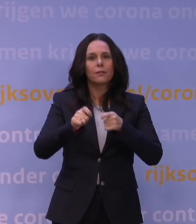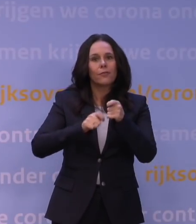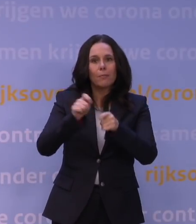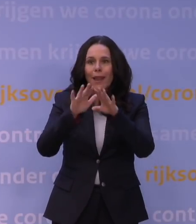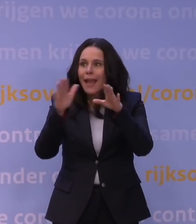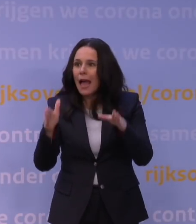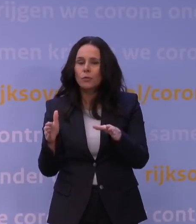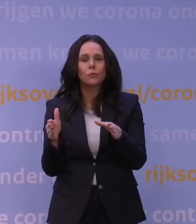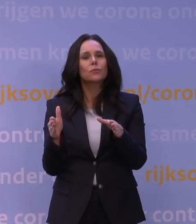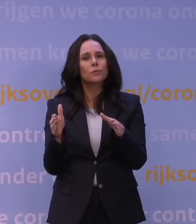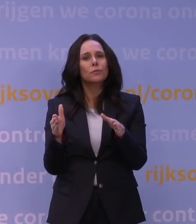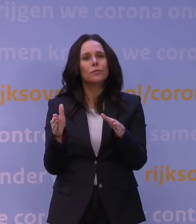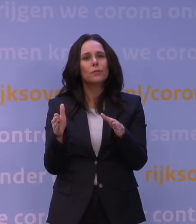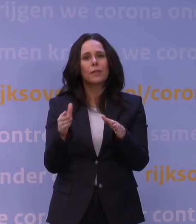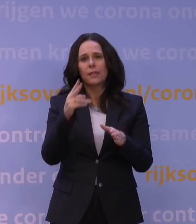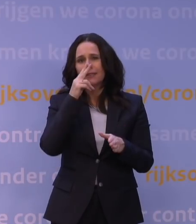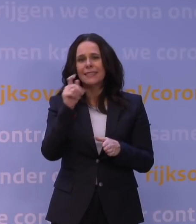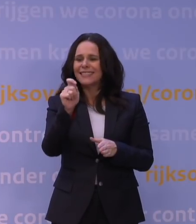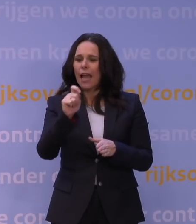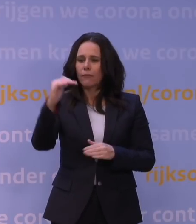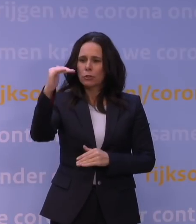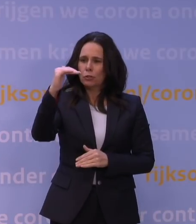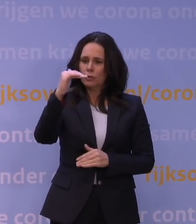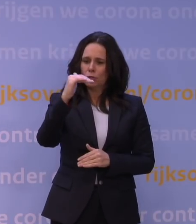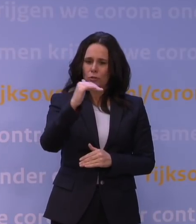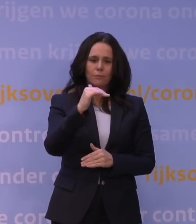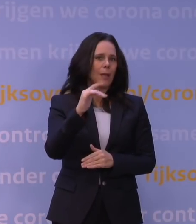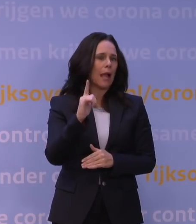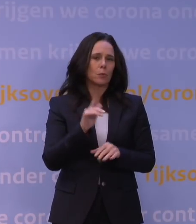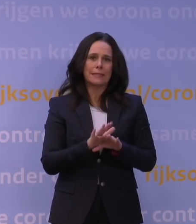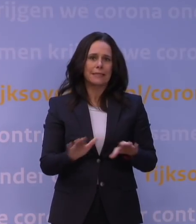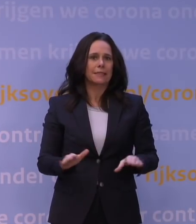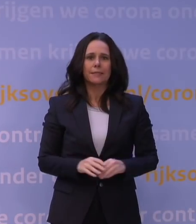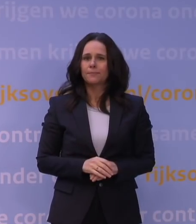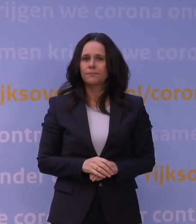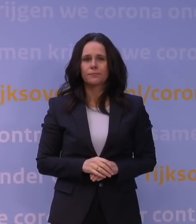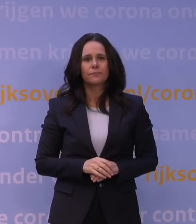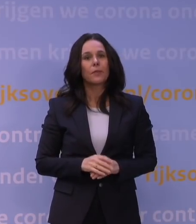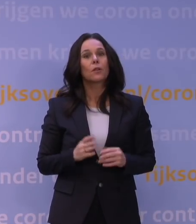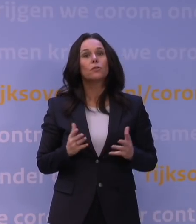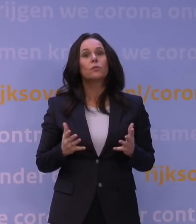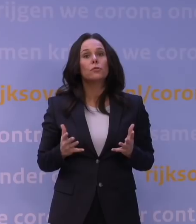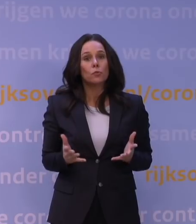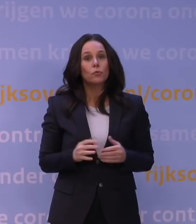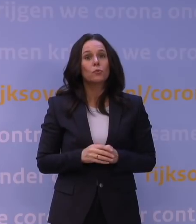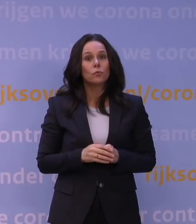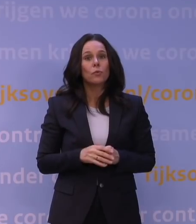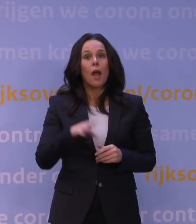En ofschoon we zien dat de getallen dalen, zijn we er nog niet. Desalniettemin, ondanks dat het OMT zich realiseert